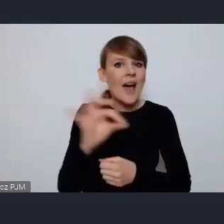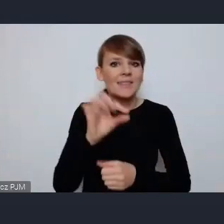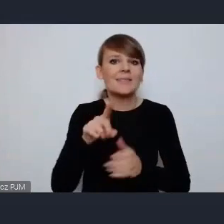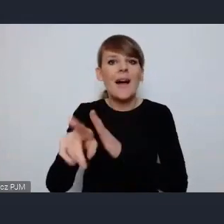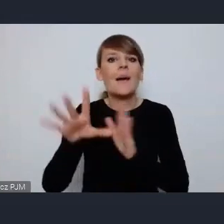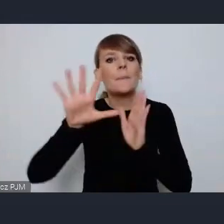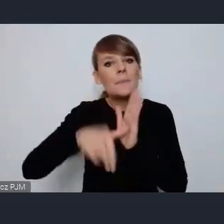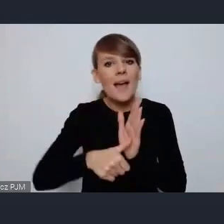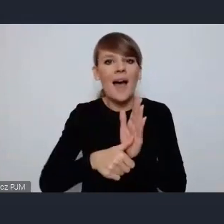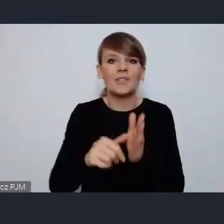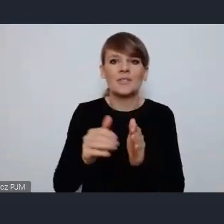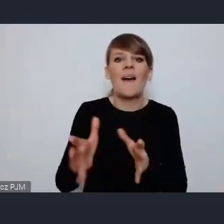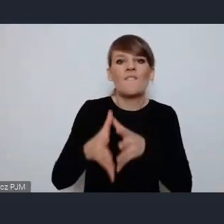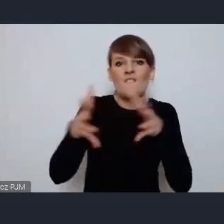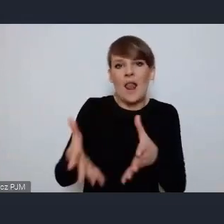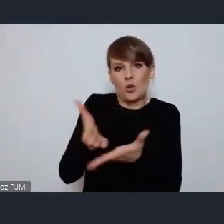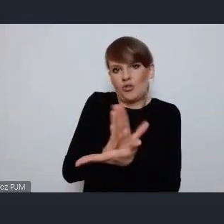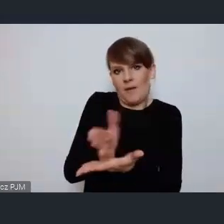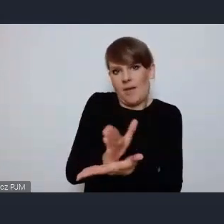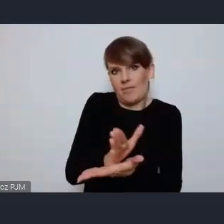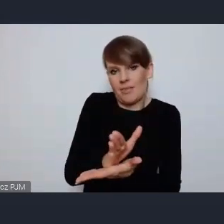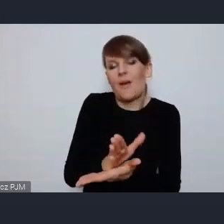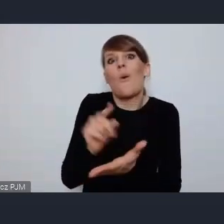I to chciałam podkreślić, że miasta średniej wielkości